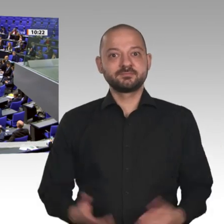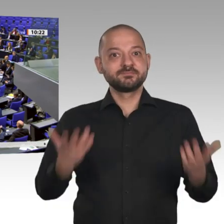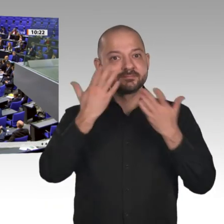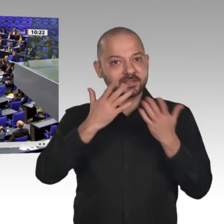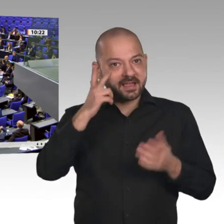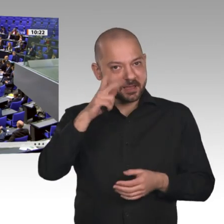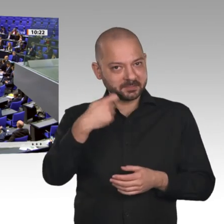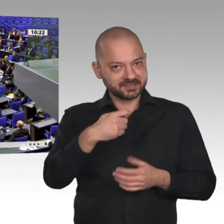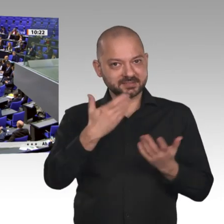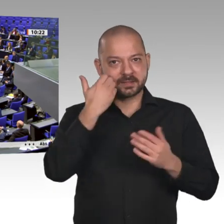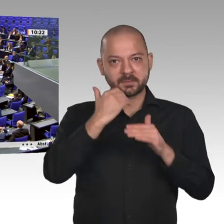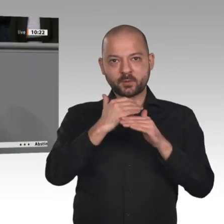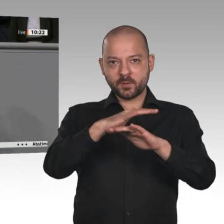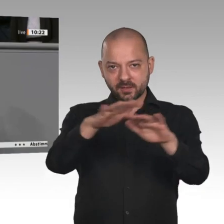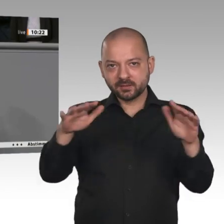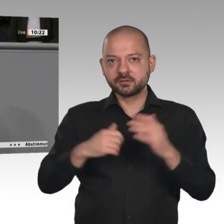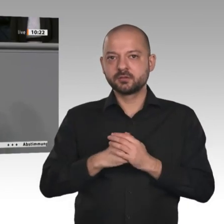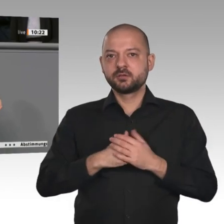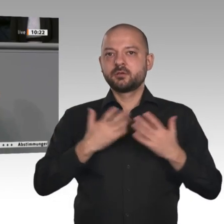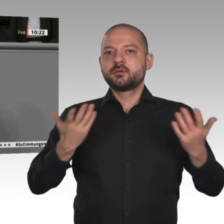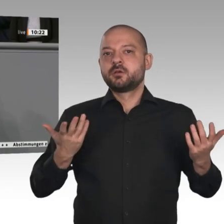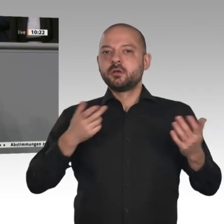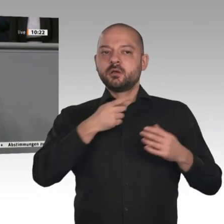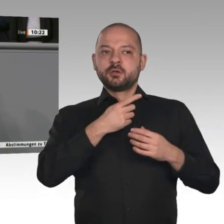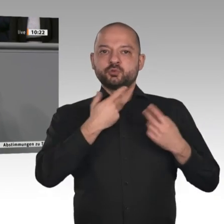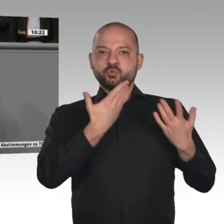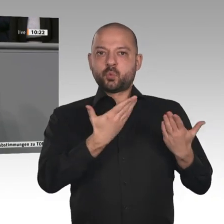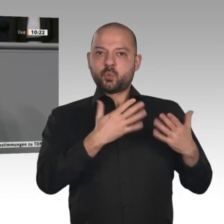oder wie wir in Ostfriesland den Kritikern sagen würden: Holl‘t Beck to blaaren.